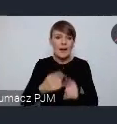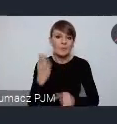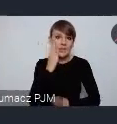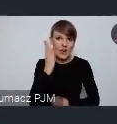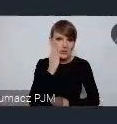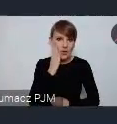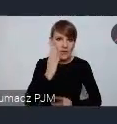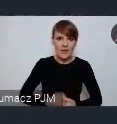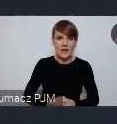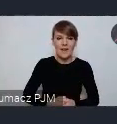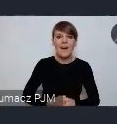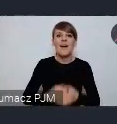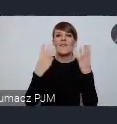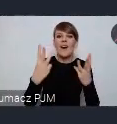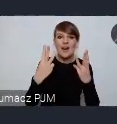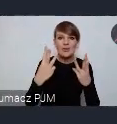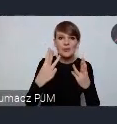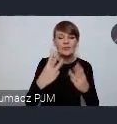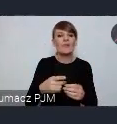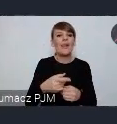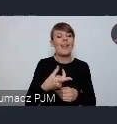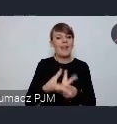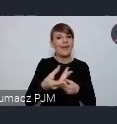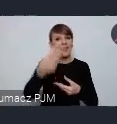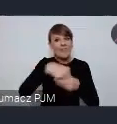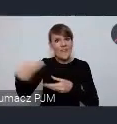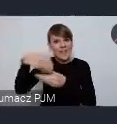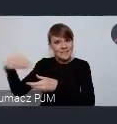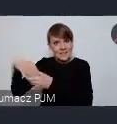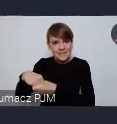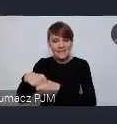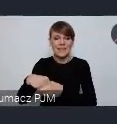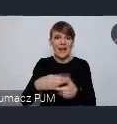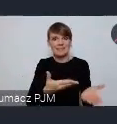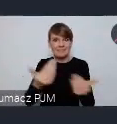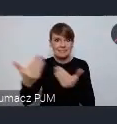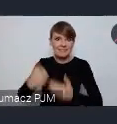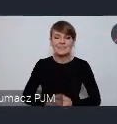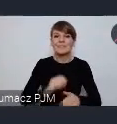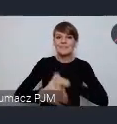Ważnym elementem jest przyciąganie inwestorów, w oparciu o lokalne potencjały,